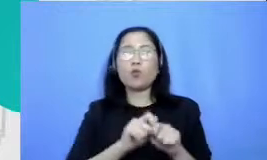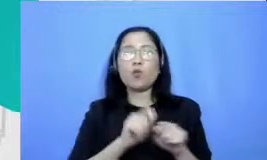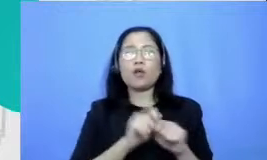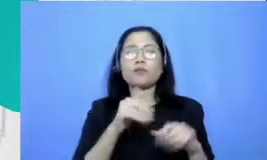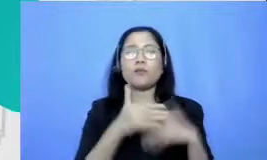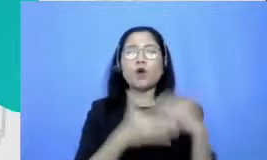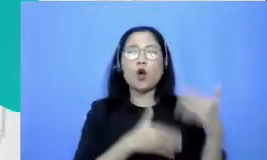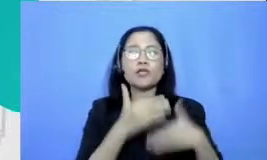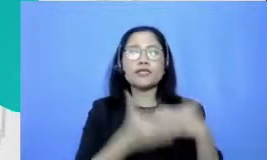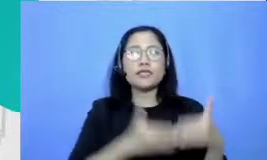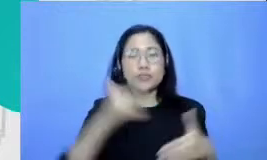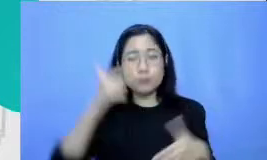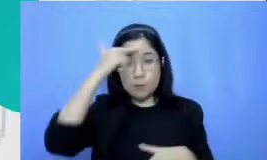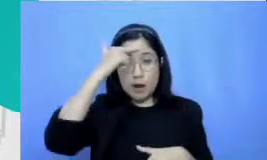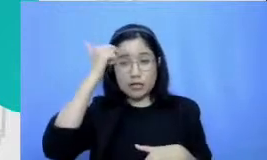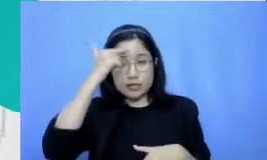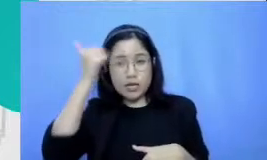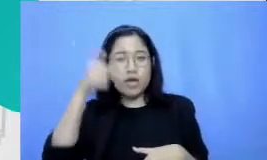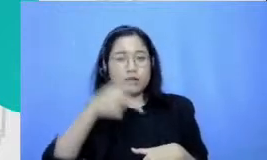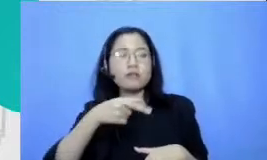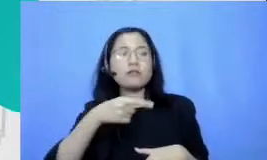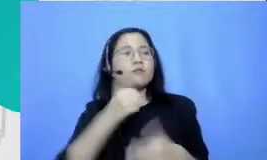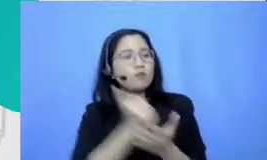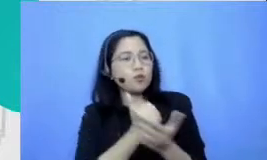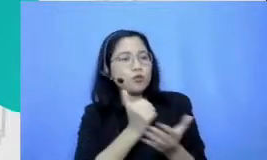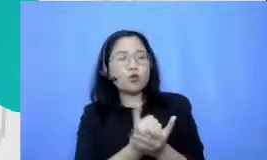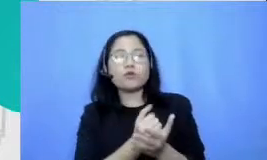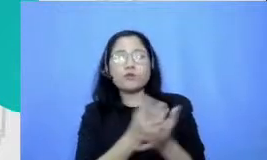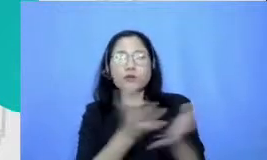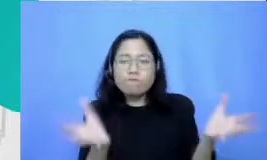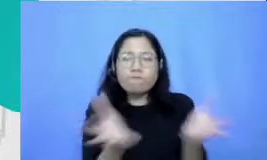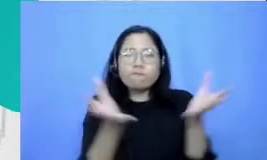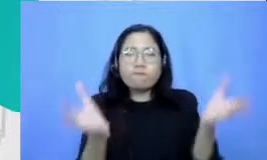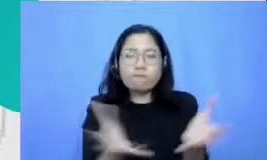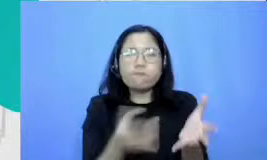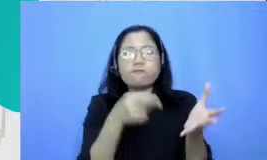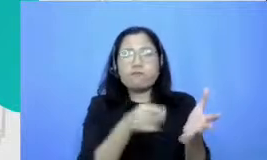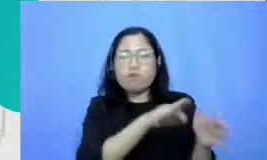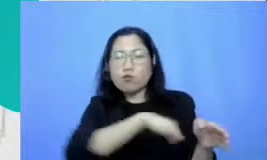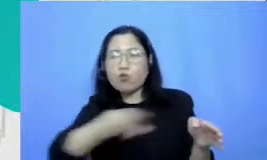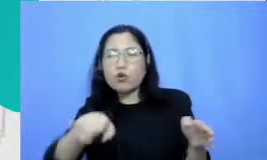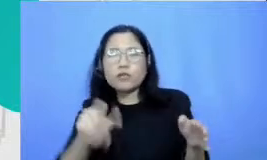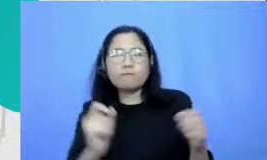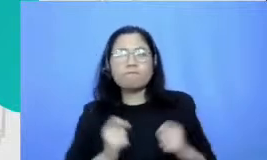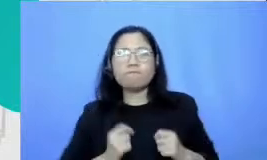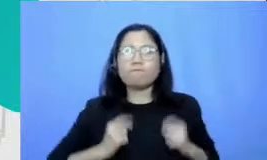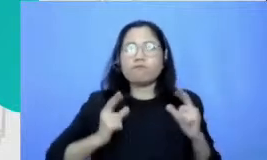itu sangat stimulating sangat merangsang sangat tubuhnya untuk murid sampai mencapai pembelajaran